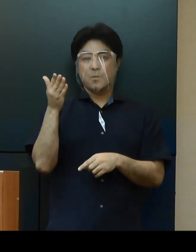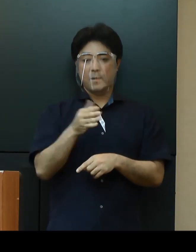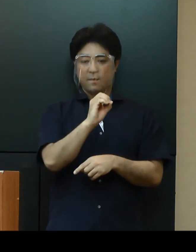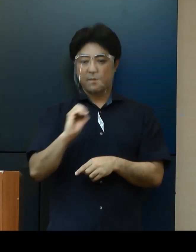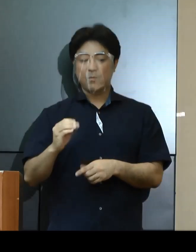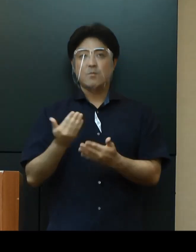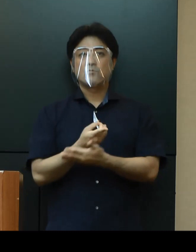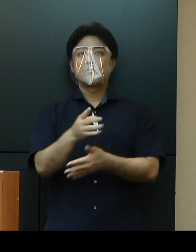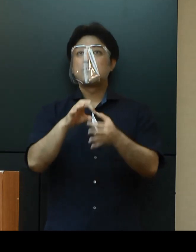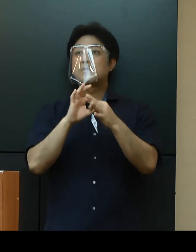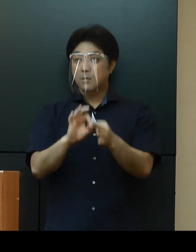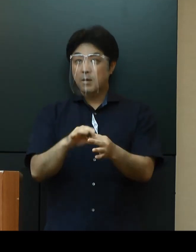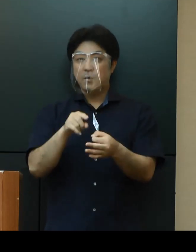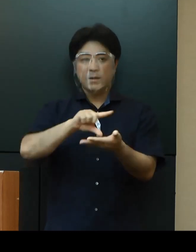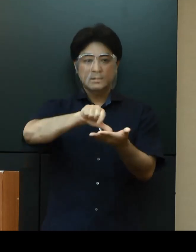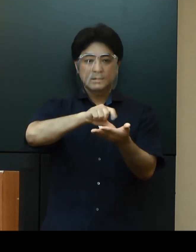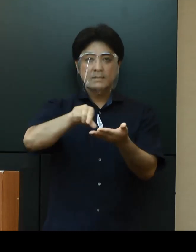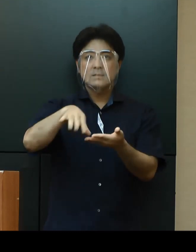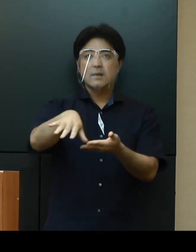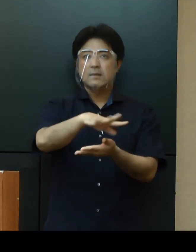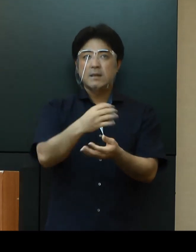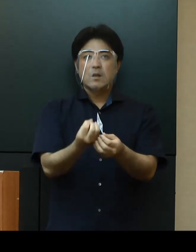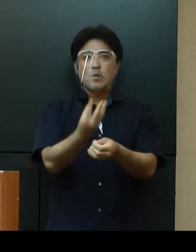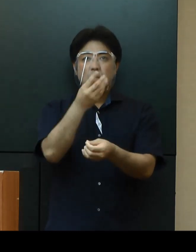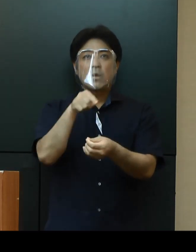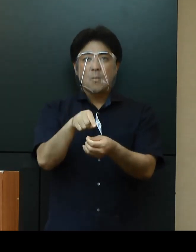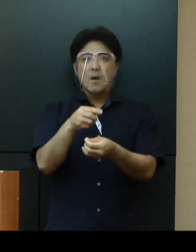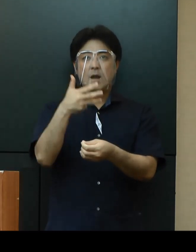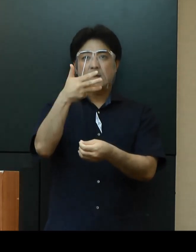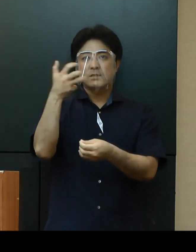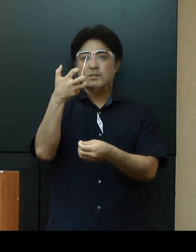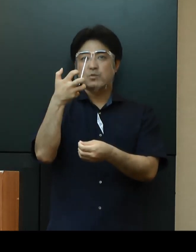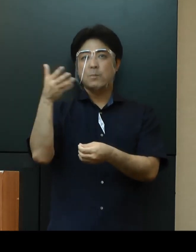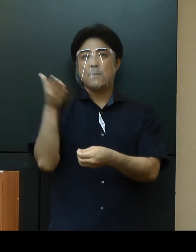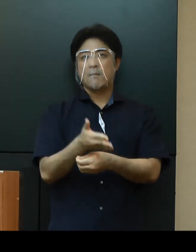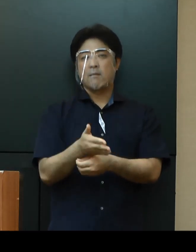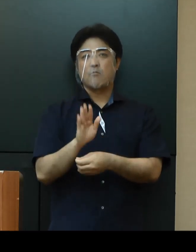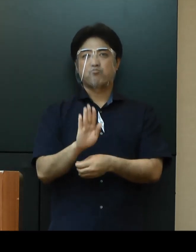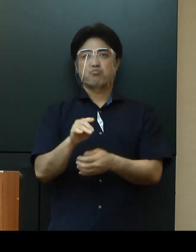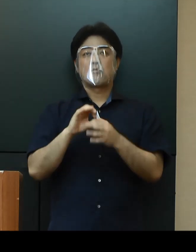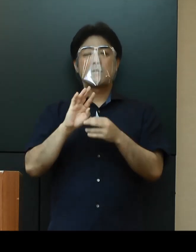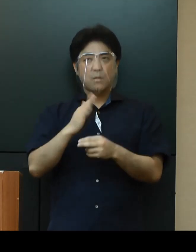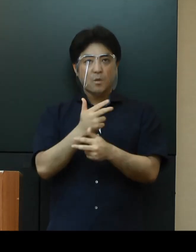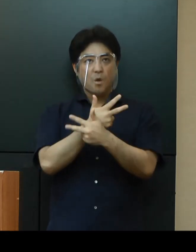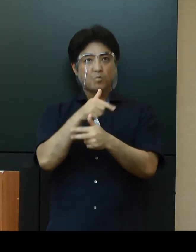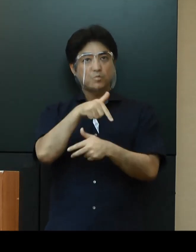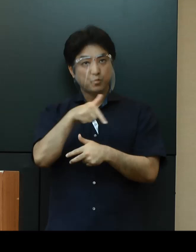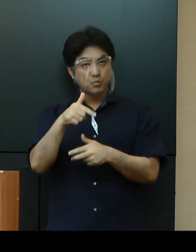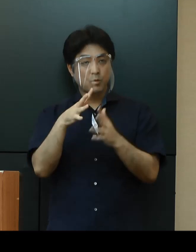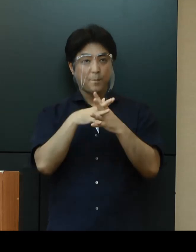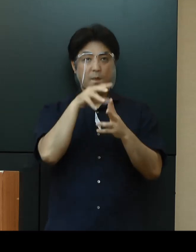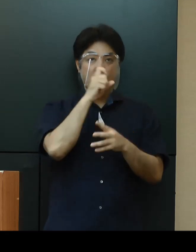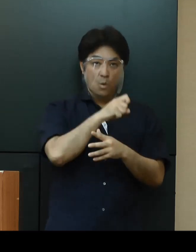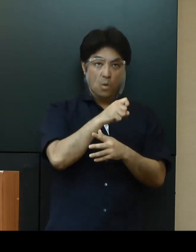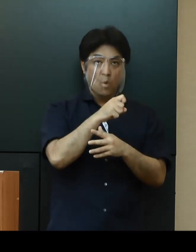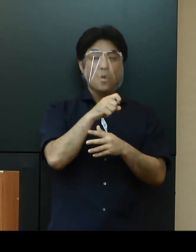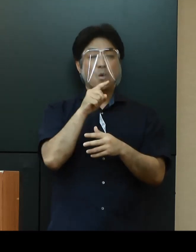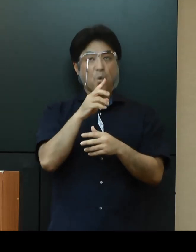これらの地域での発生が約８割を占めていますが、北部、宮古、八重山では認められていないことから